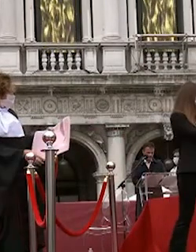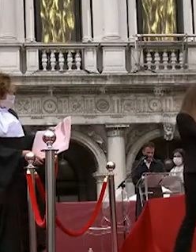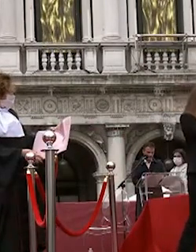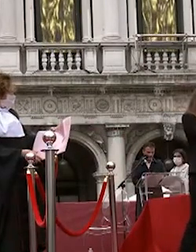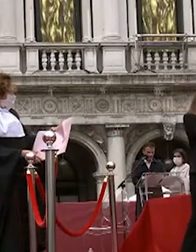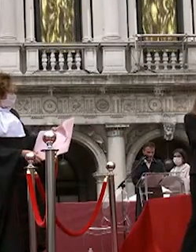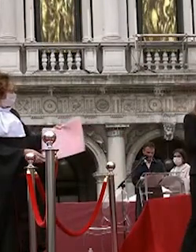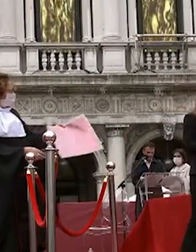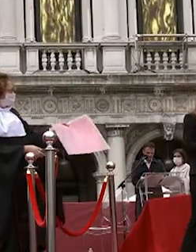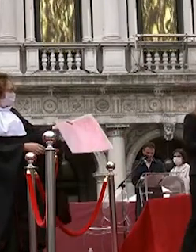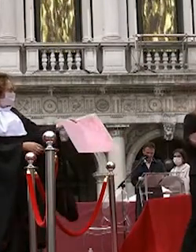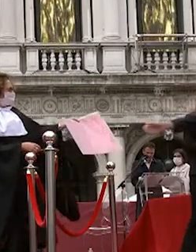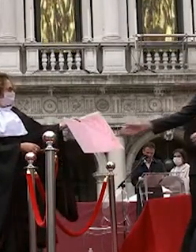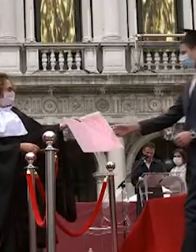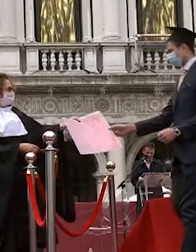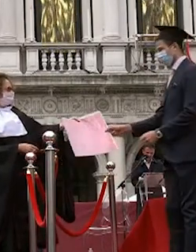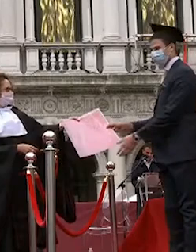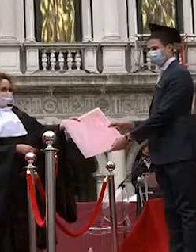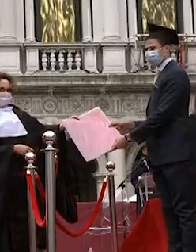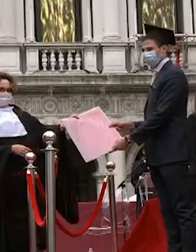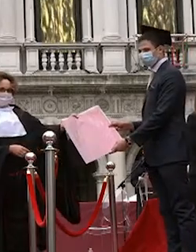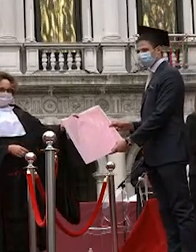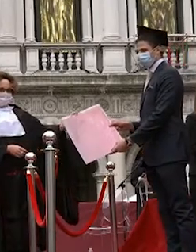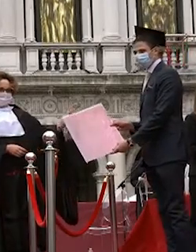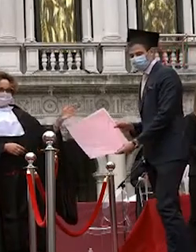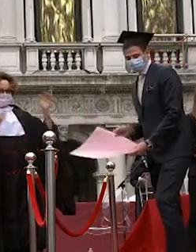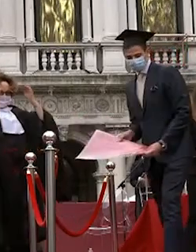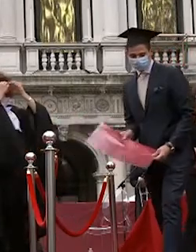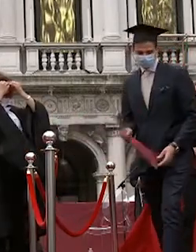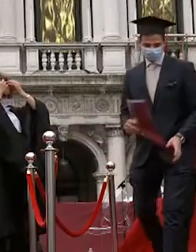laura consonni angela pin